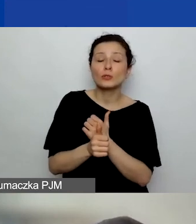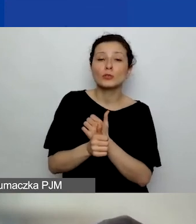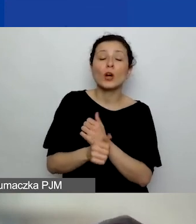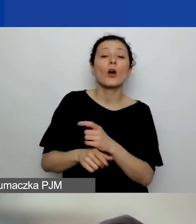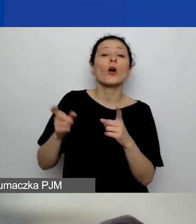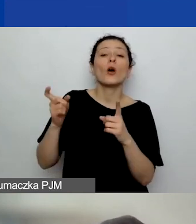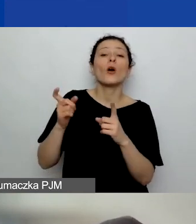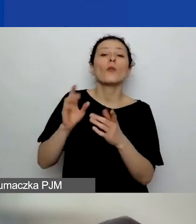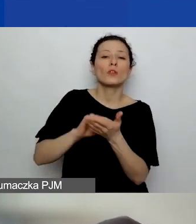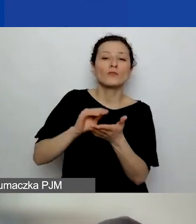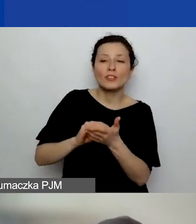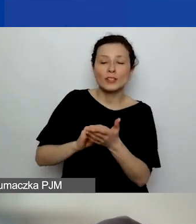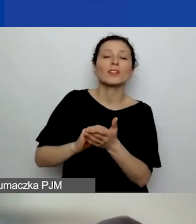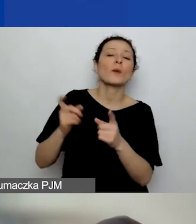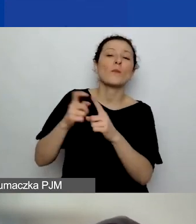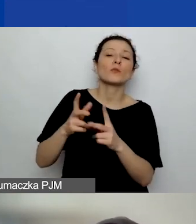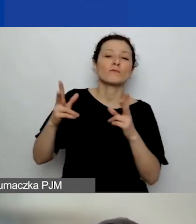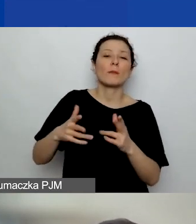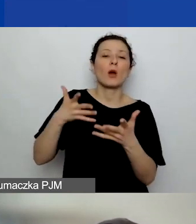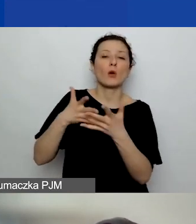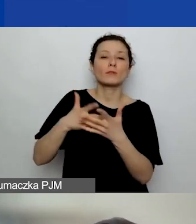Natomiast doświadczenie w obszarze tematycznym to znaczy,